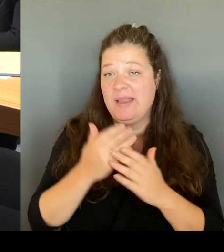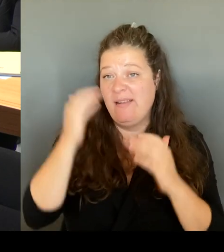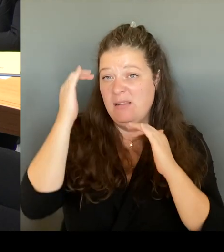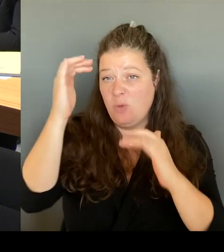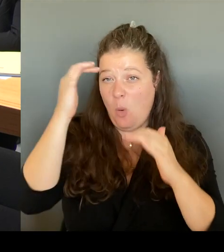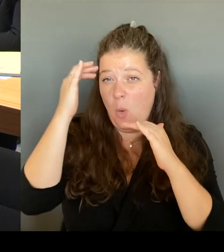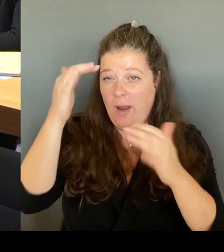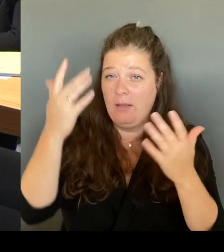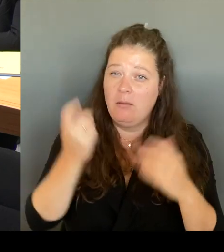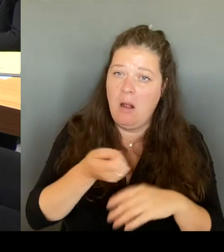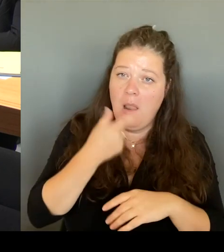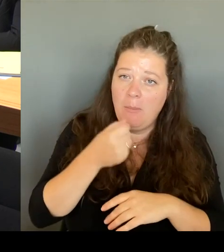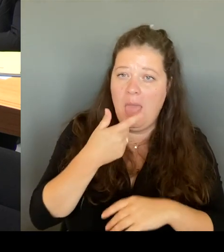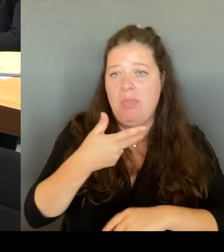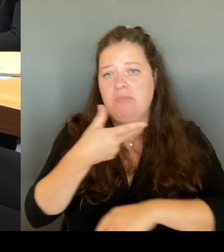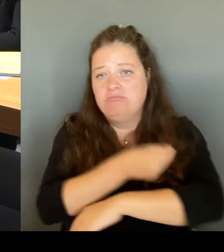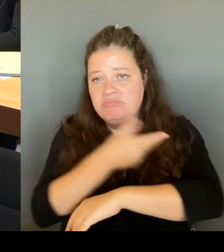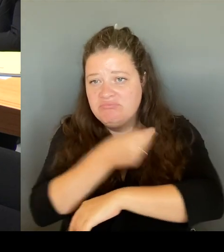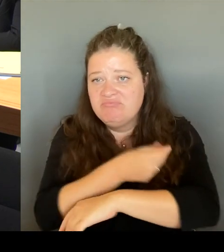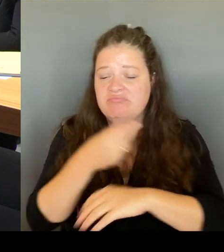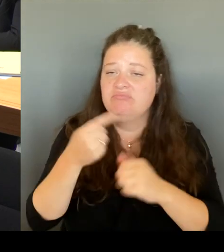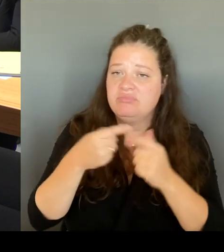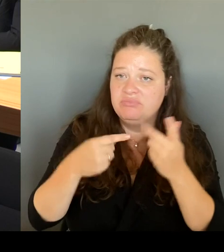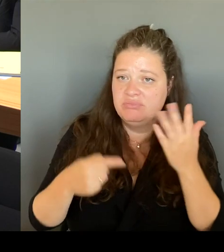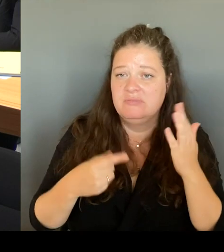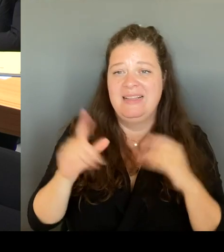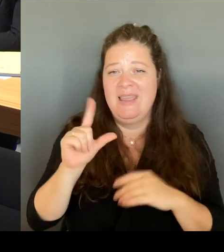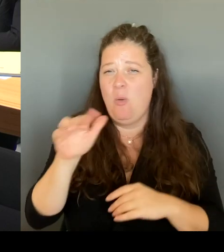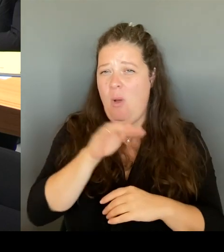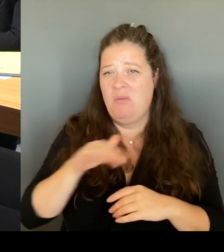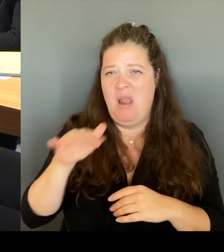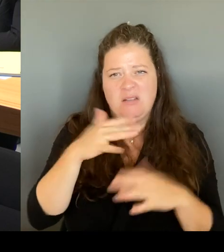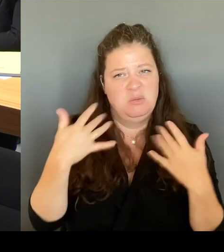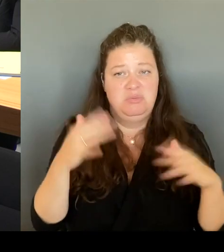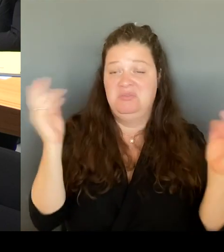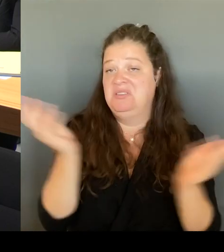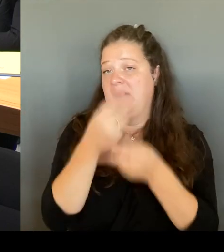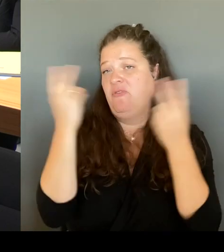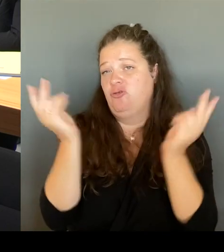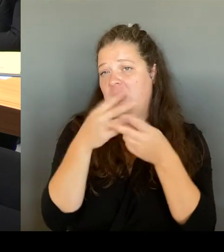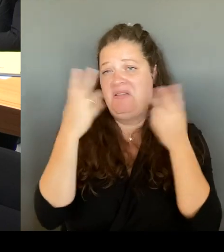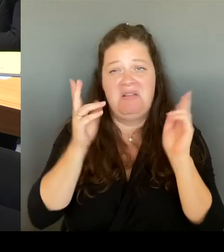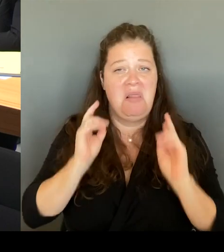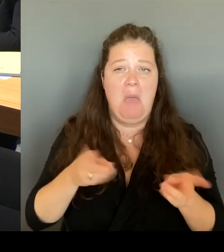Wir haben abnehmende Rücksichtnahme gegenüber anderen